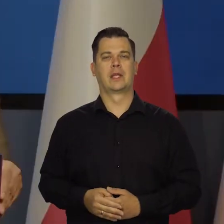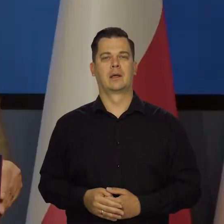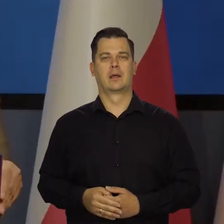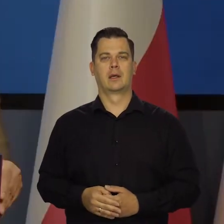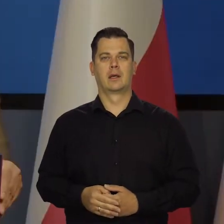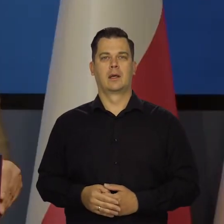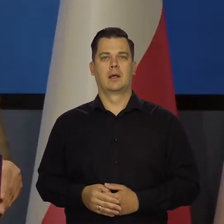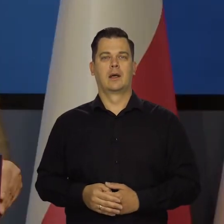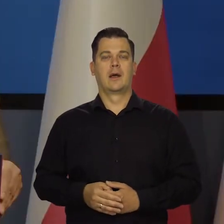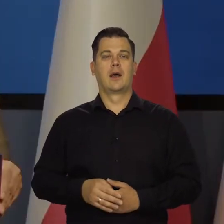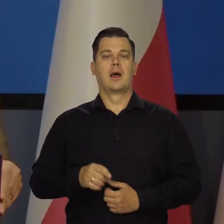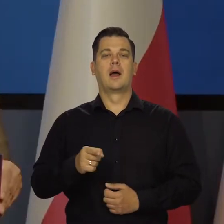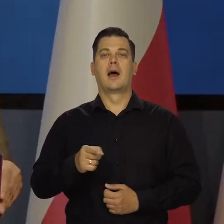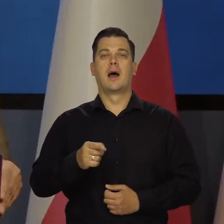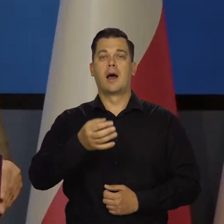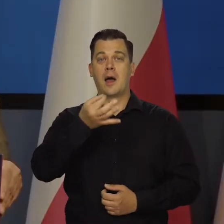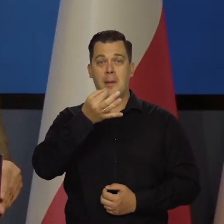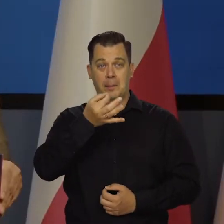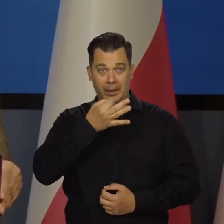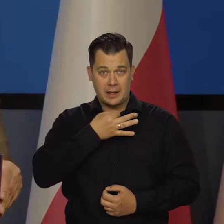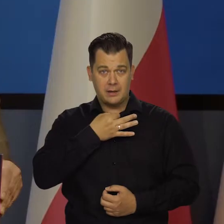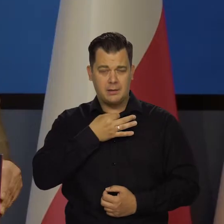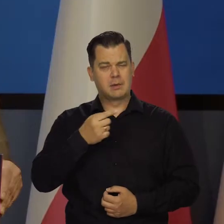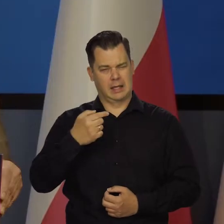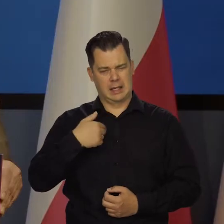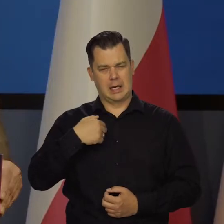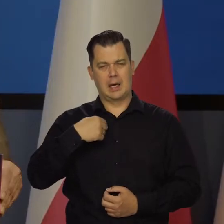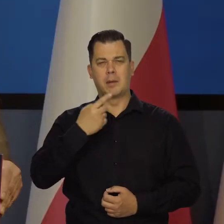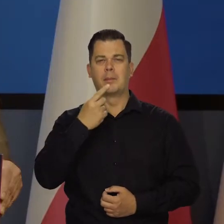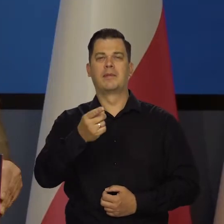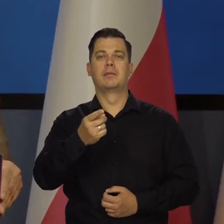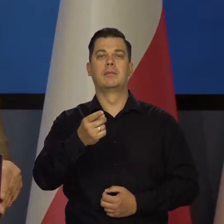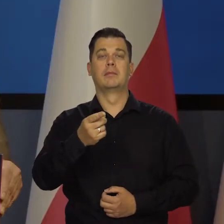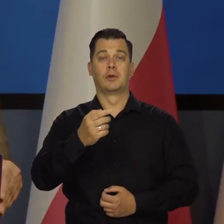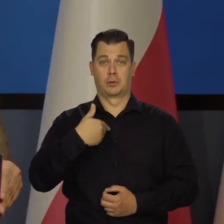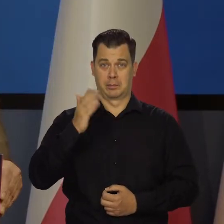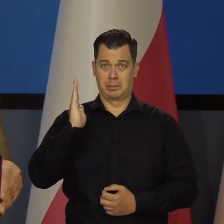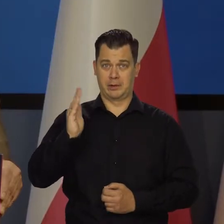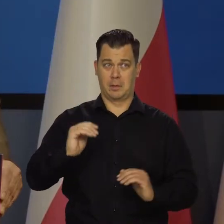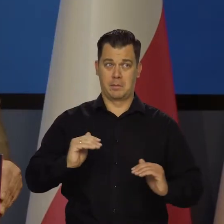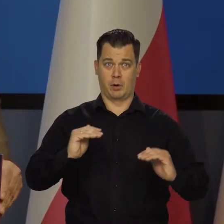Nasze pytanie uprzedzam z góry, czy dalej będziemy podnosili stopy, czy już się zatrzymaliśmy.